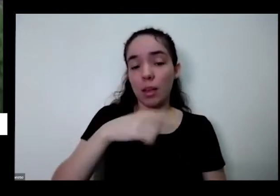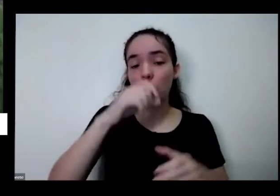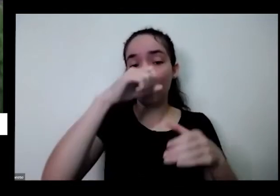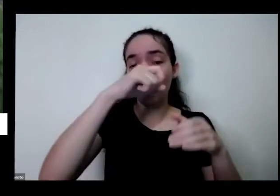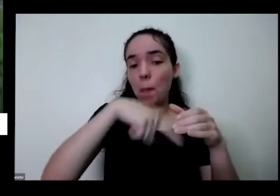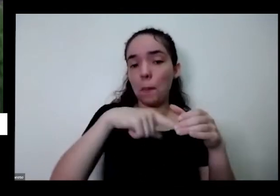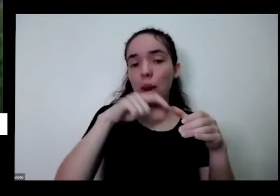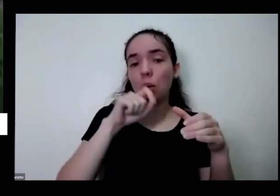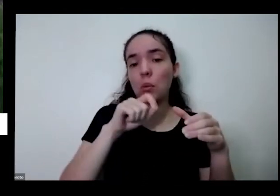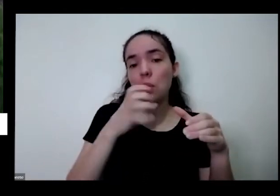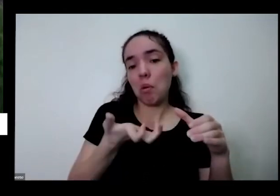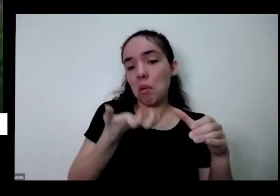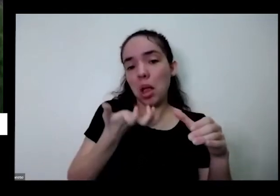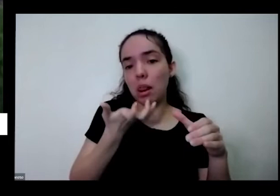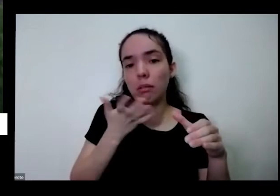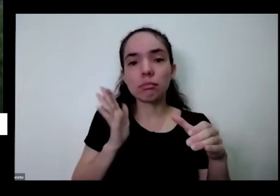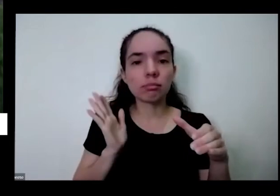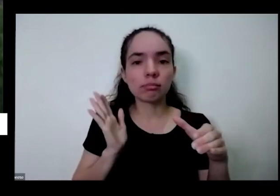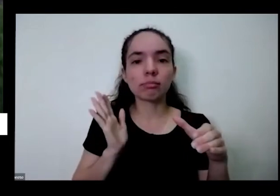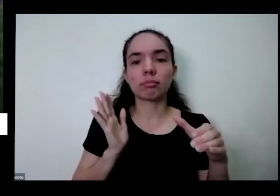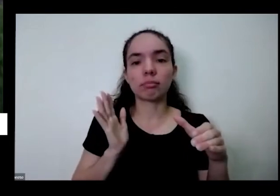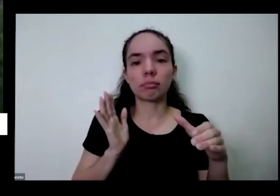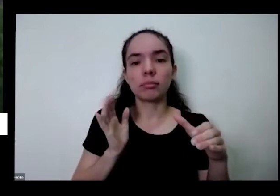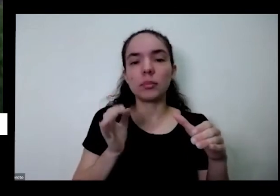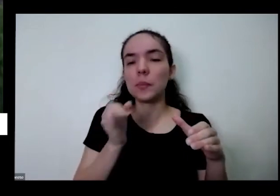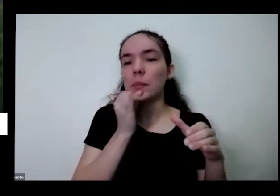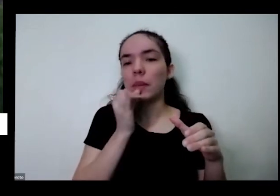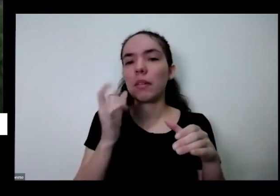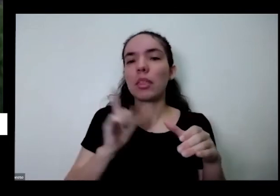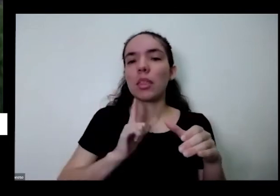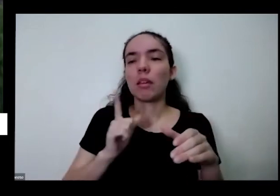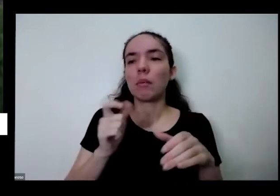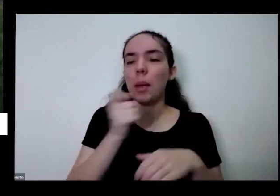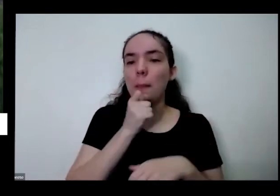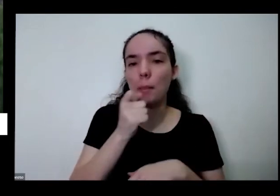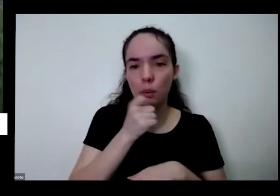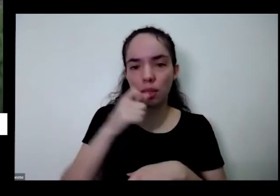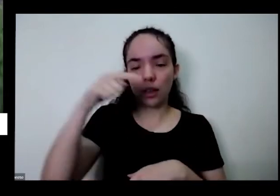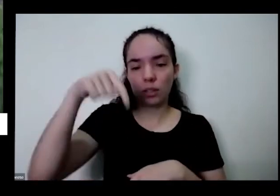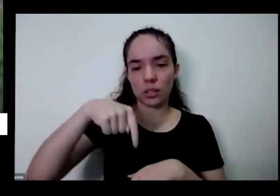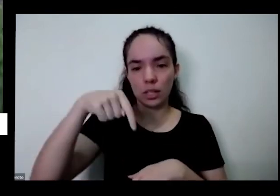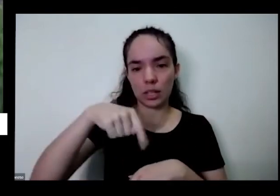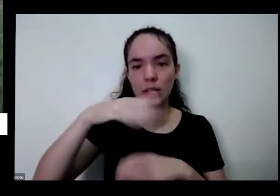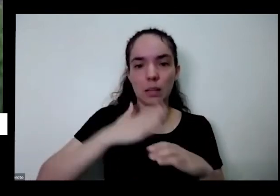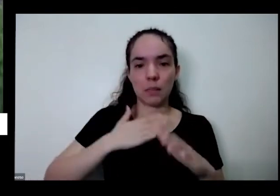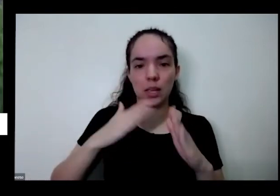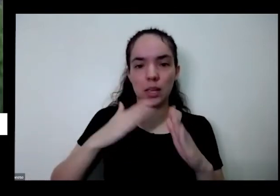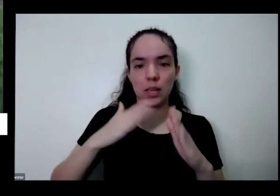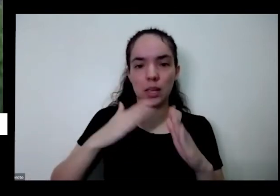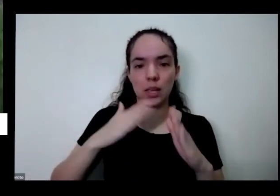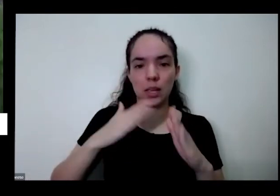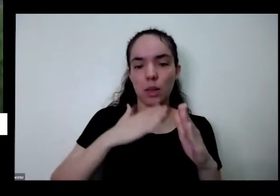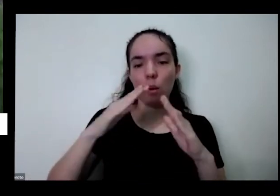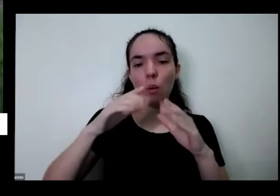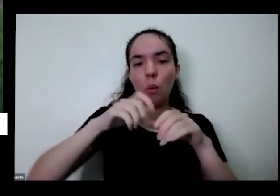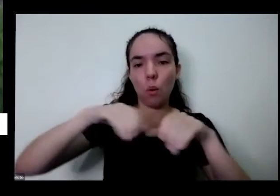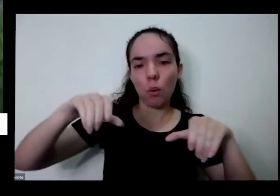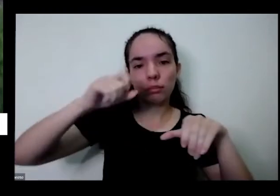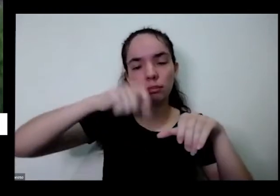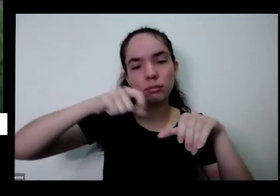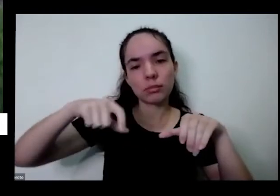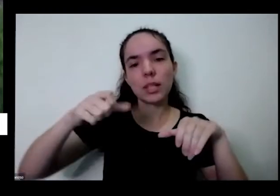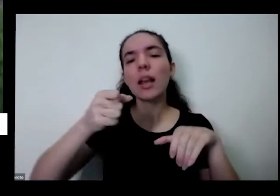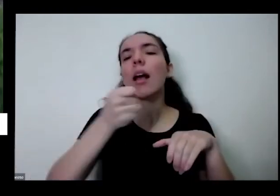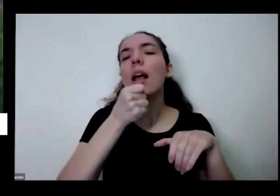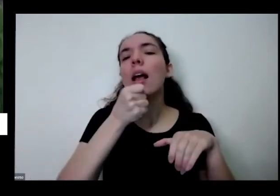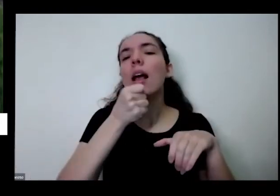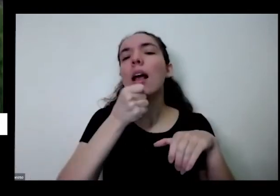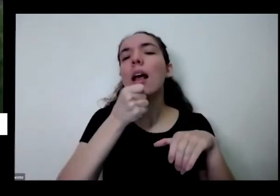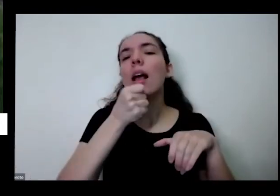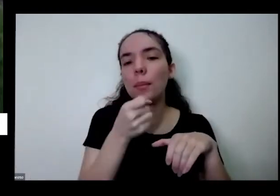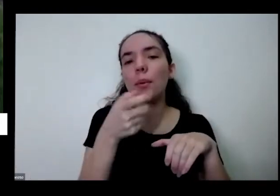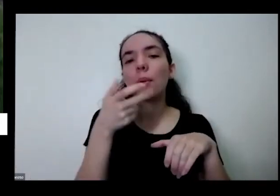uma reportagem sobre o tipo na cidade e a casa na minha horta e a repórter contou naquele dia se eu